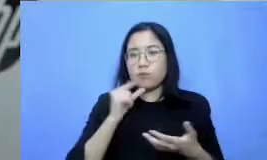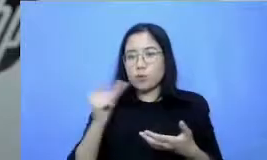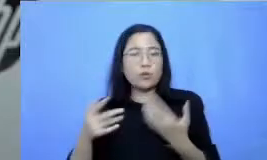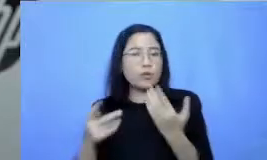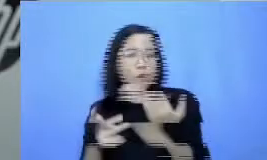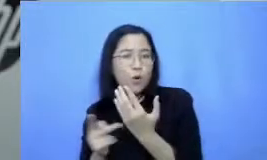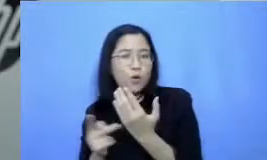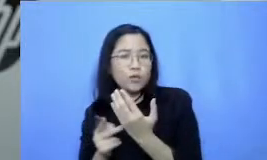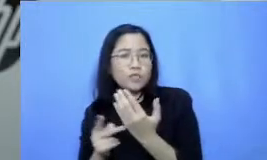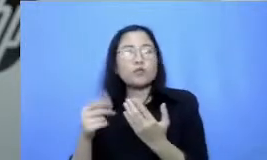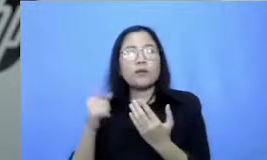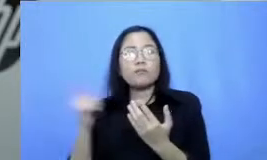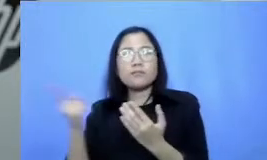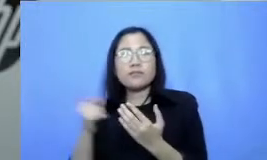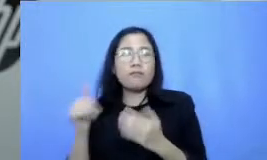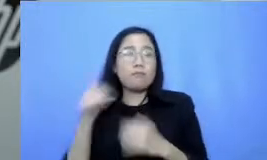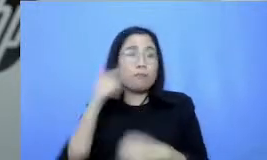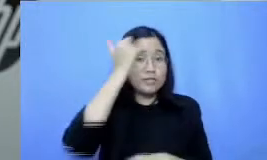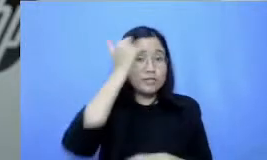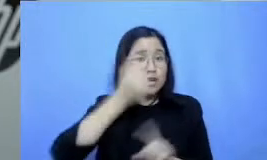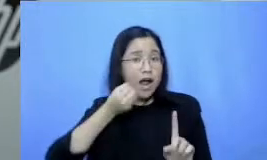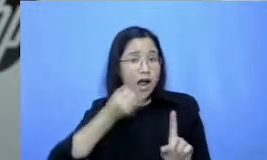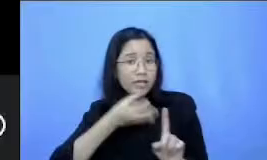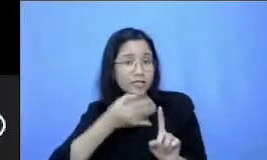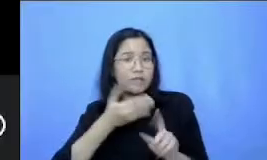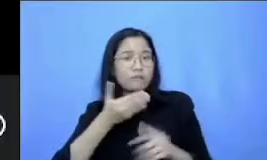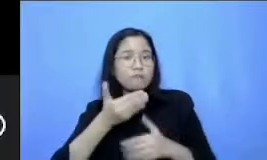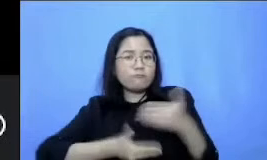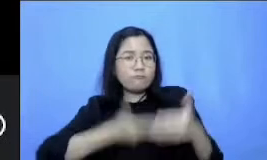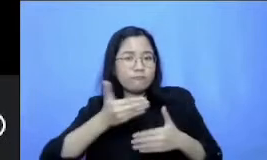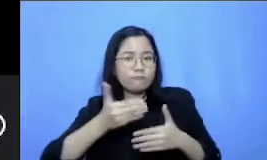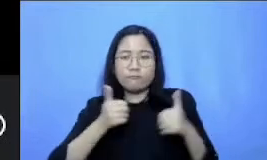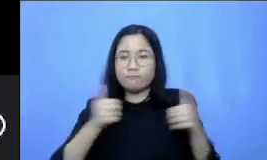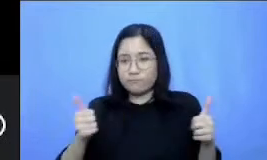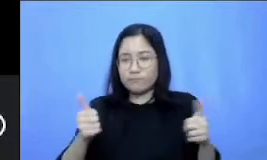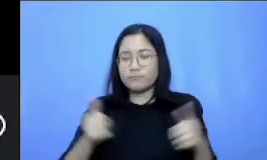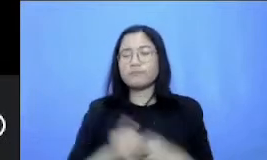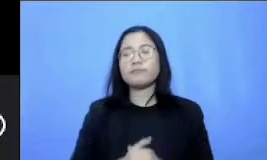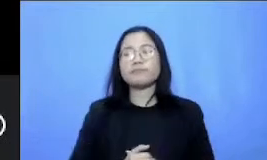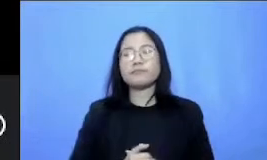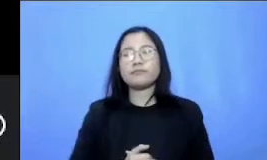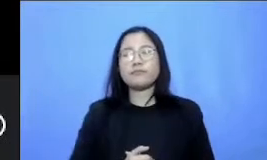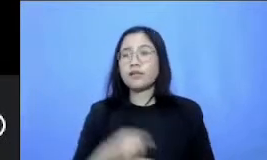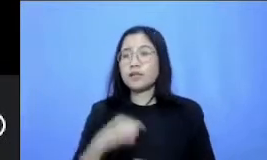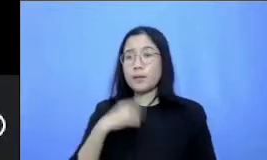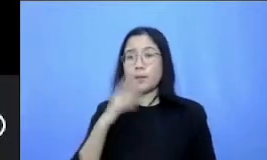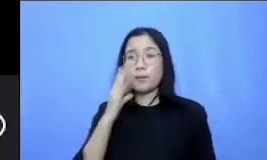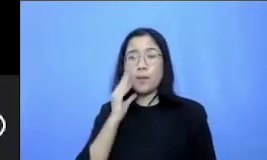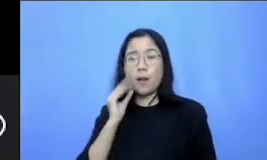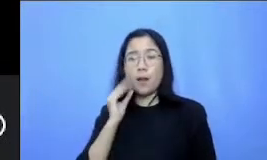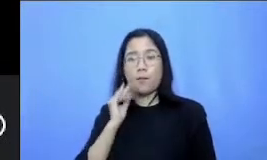belajar mengajar kalau di pengalaman saya banyak eksperimen dengan berbagai teknologi pendukung